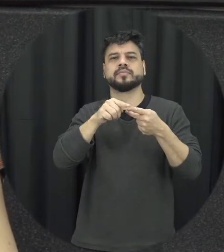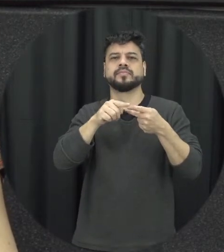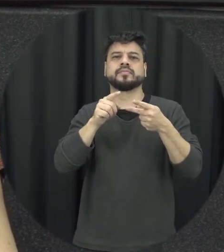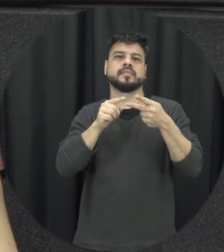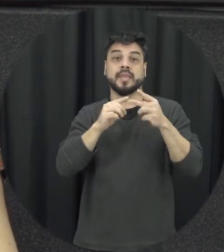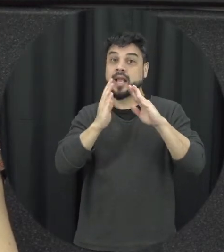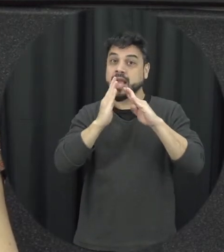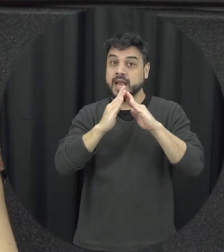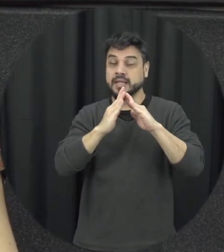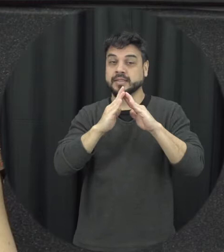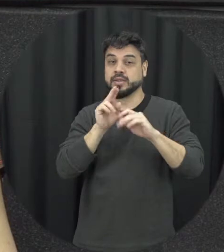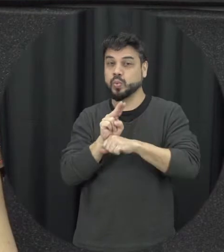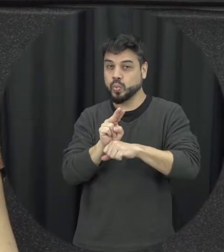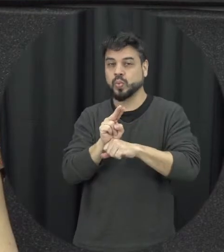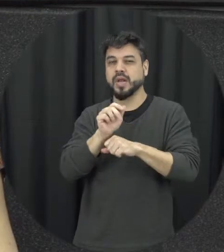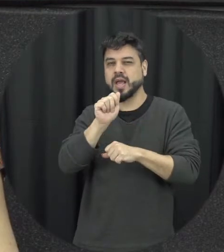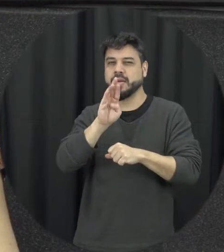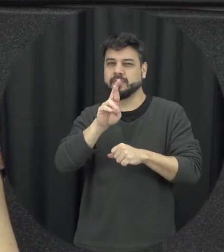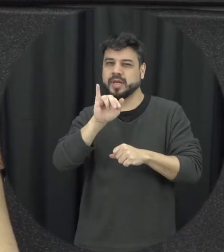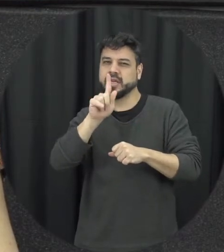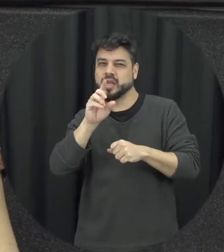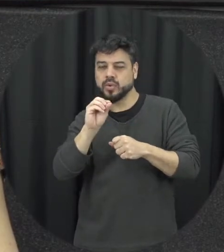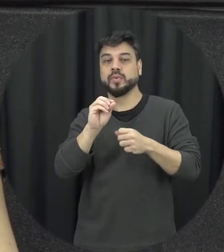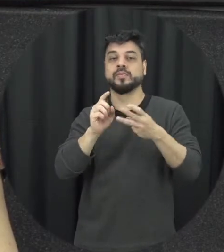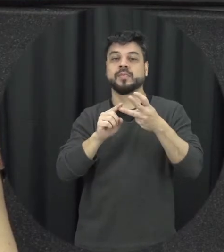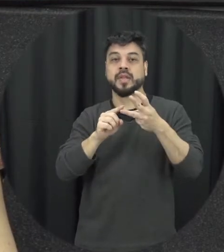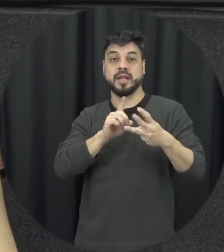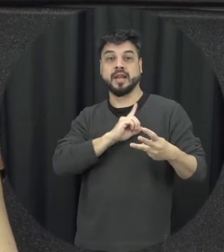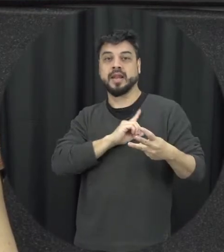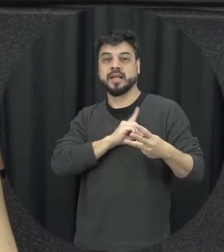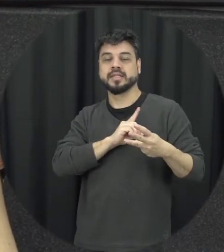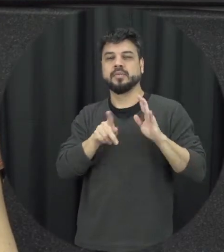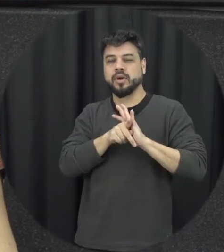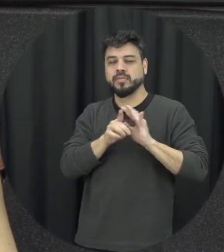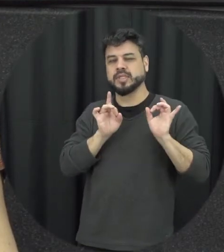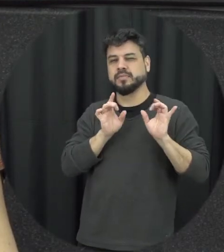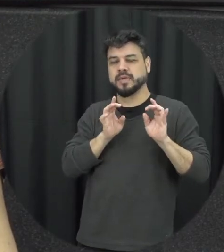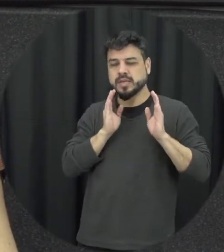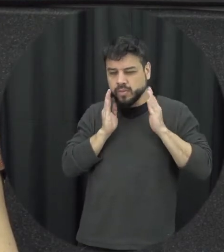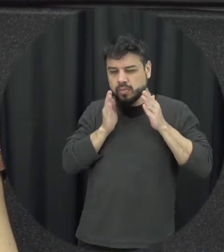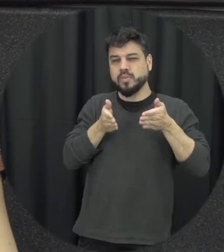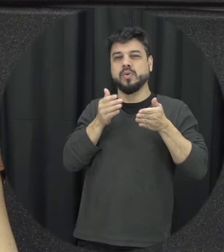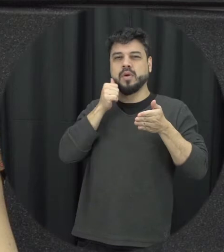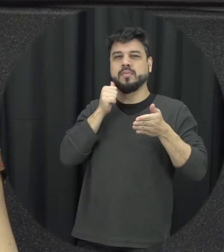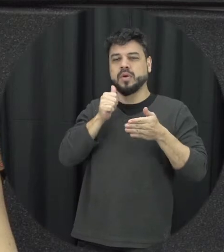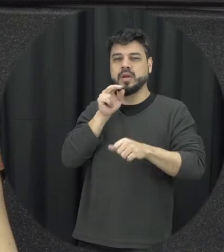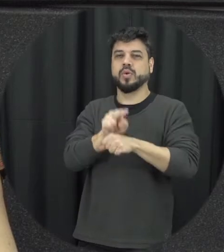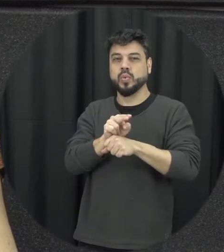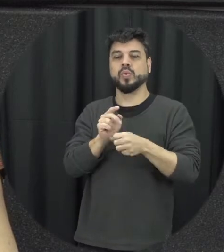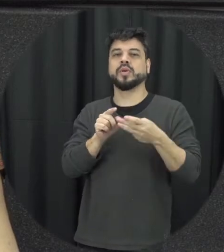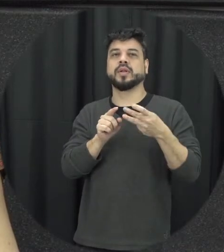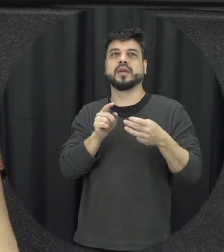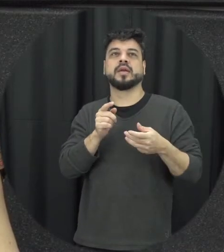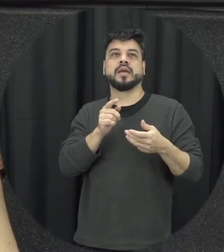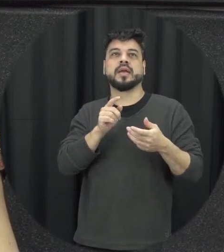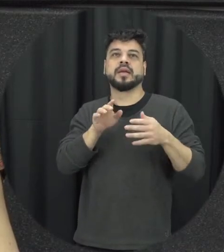abrigo delegacias especializadas de atendimento à mulher em situação de violência e e juizados